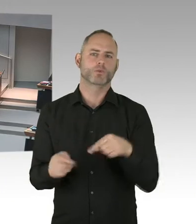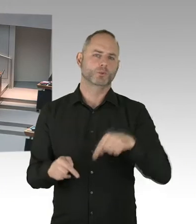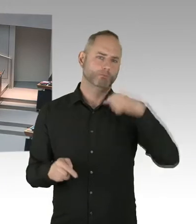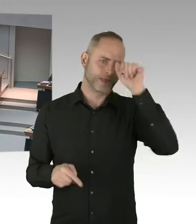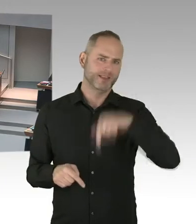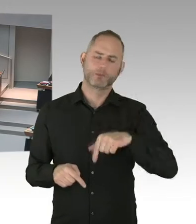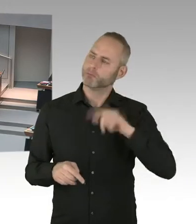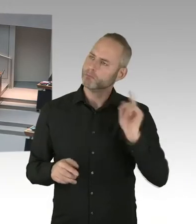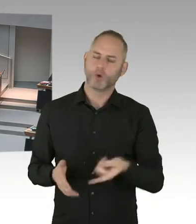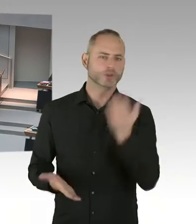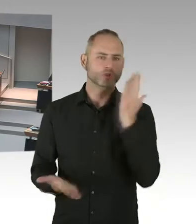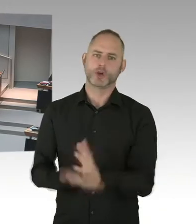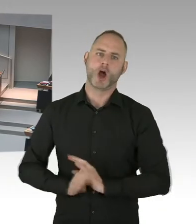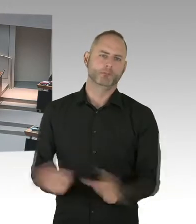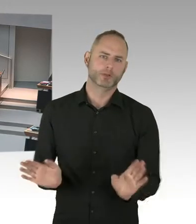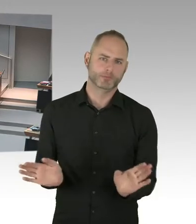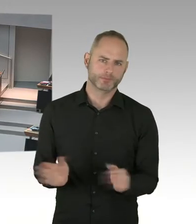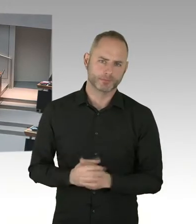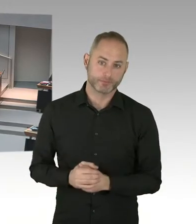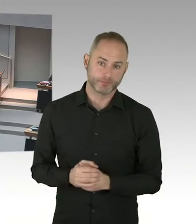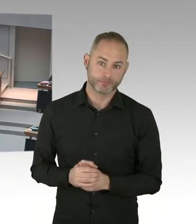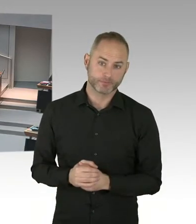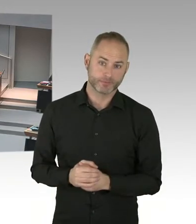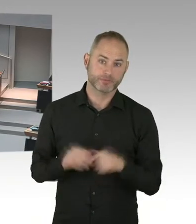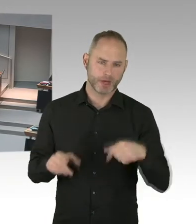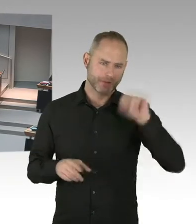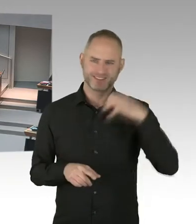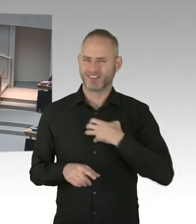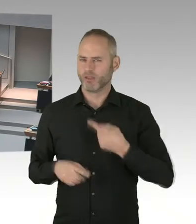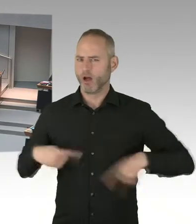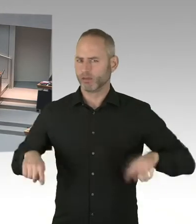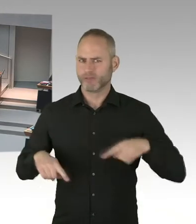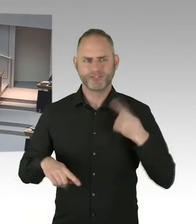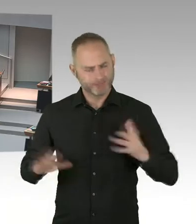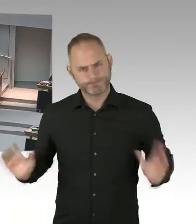der Polizei, für Personen, die mit HIV infiziert sind, diesen Zielen nicht zuwiderläuft?